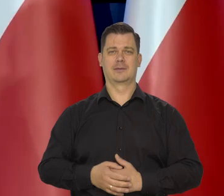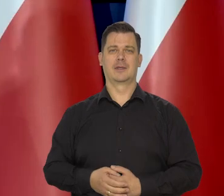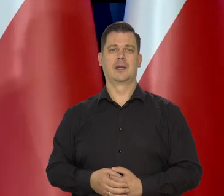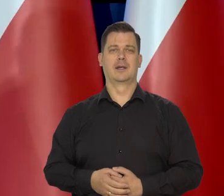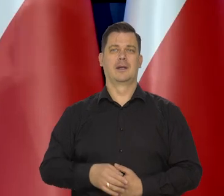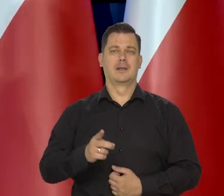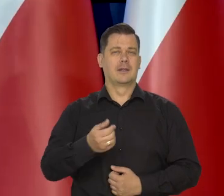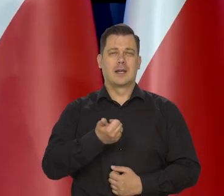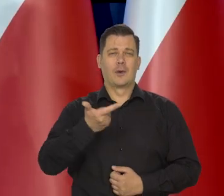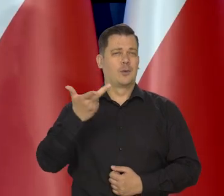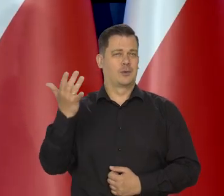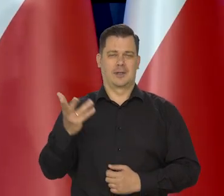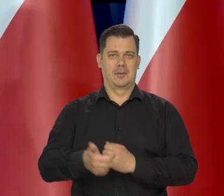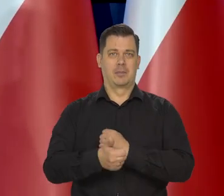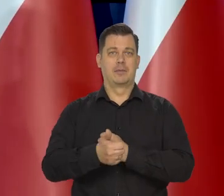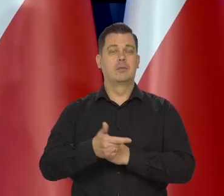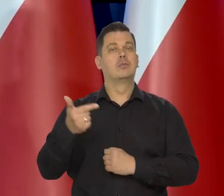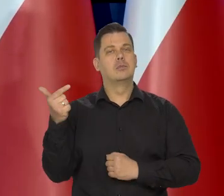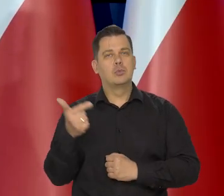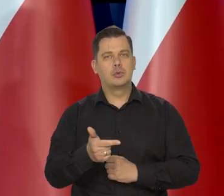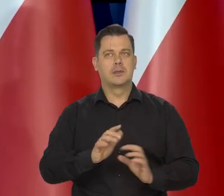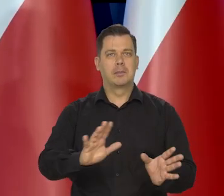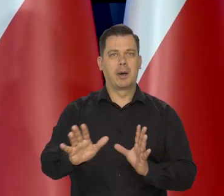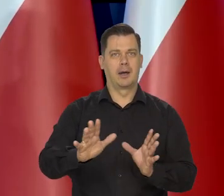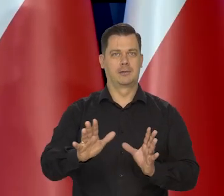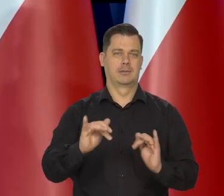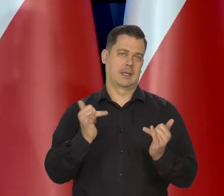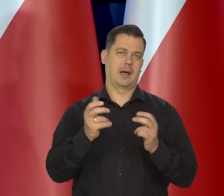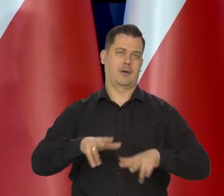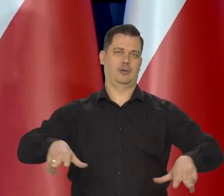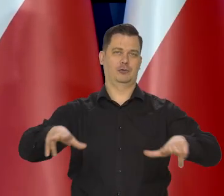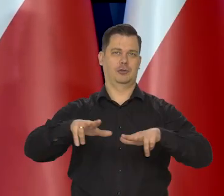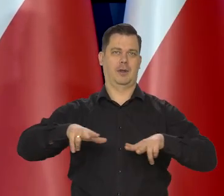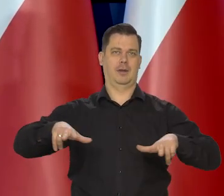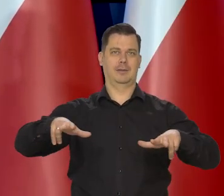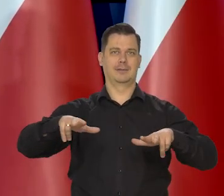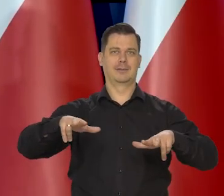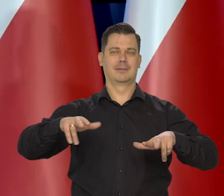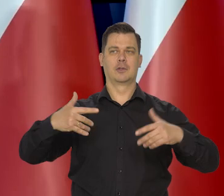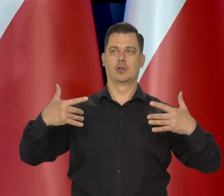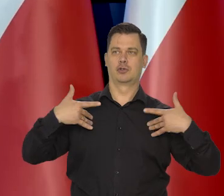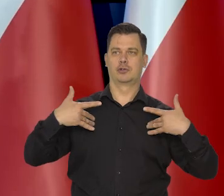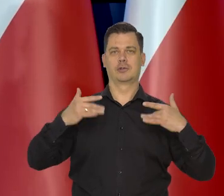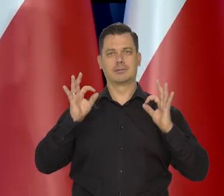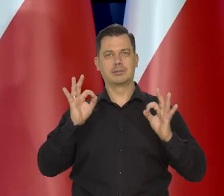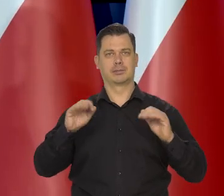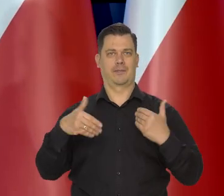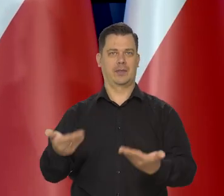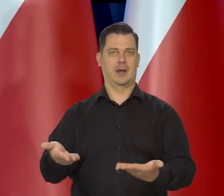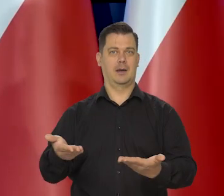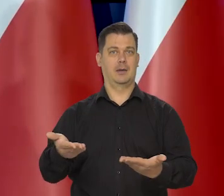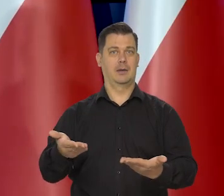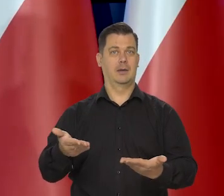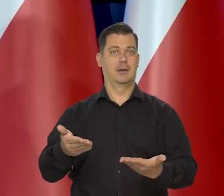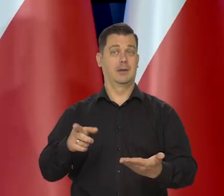milion przyczyn, ale musimy dbać tak jak o członka rodziny no, przyzwoite życie w miarę musi mieć. Jak na poziom danego kraju.